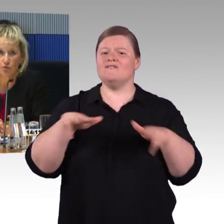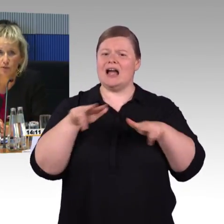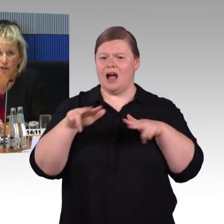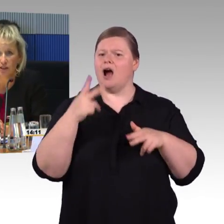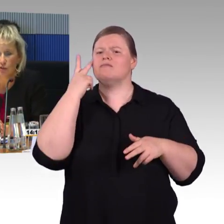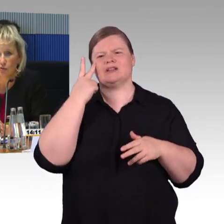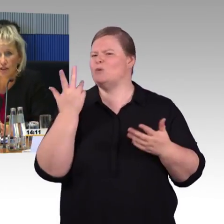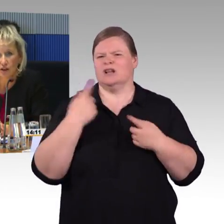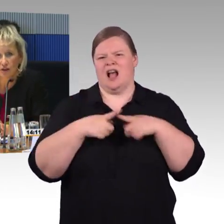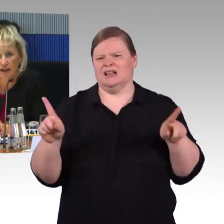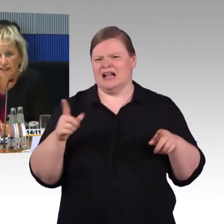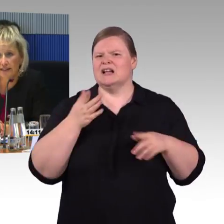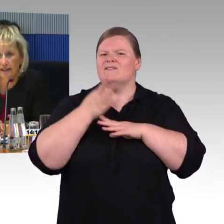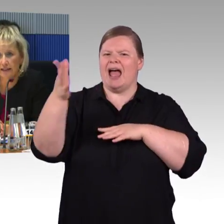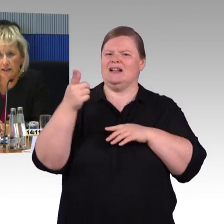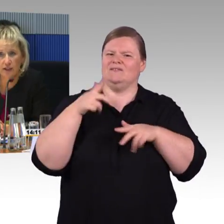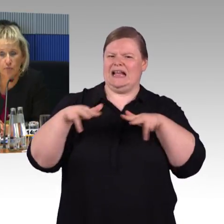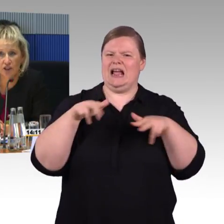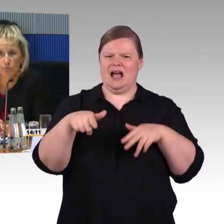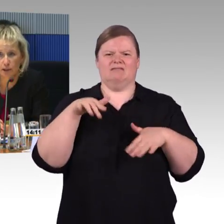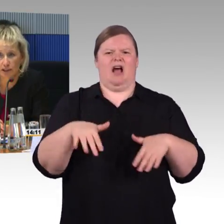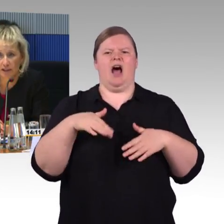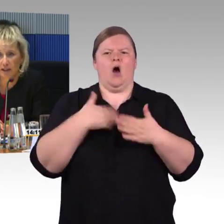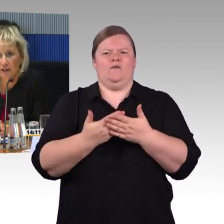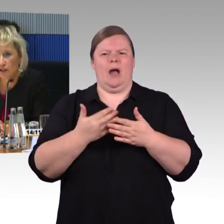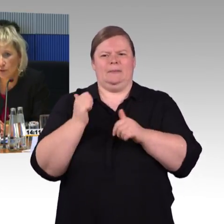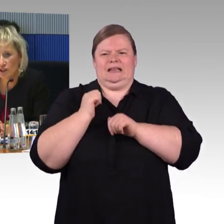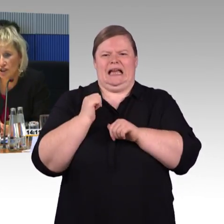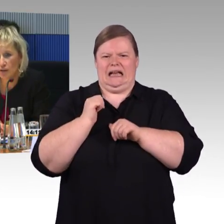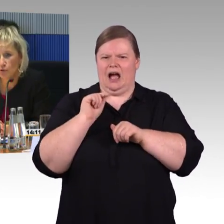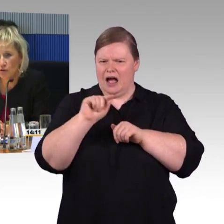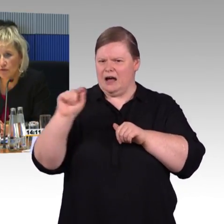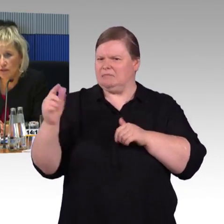das Menschen mit Behinderungen, die auf Reisen gehen, dann entsprechend berät, entsprechend ihrer Bedürfnisse